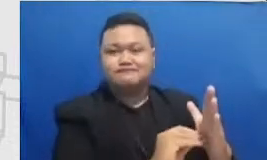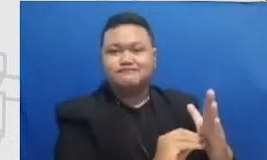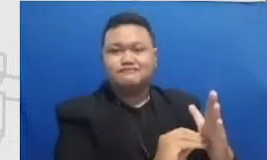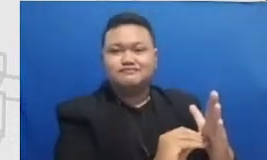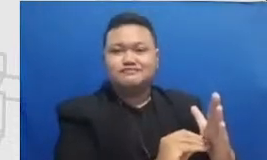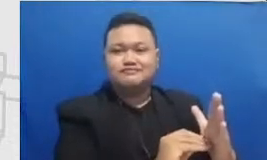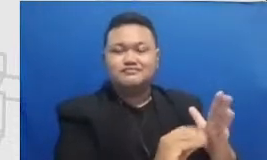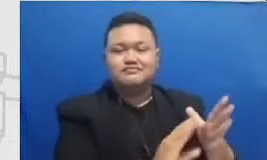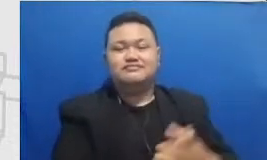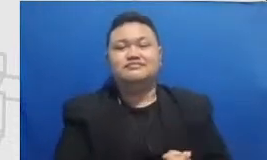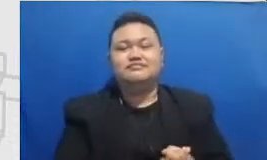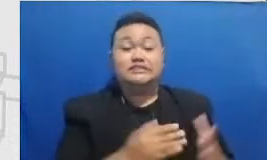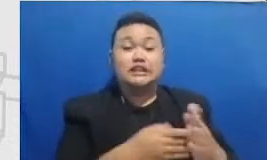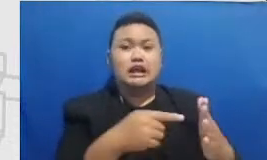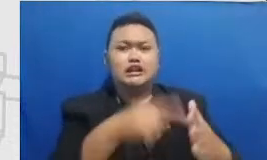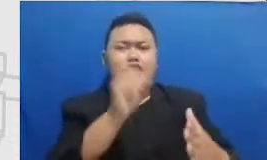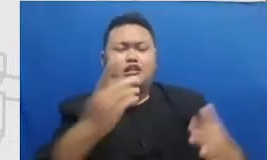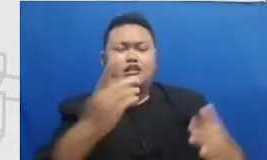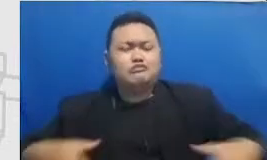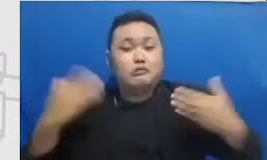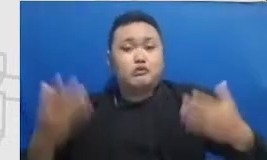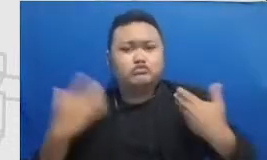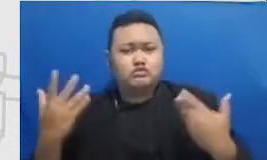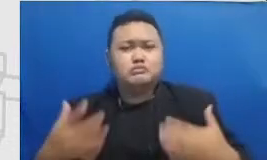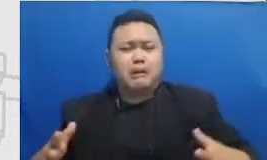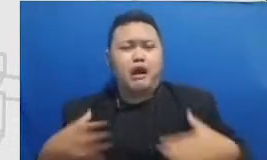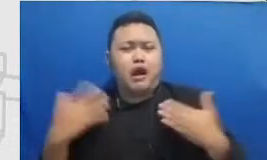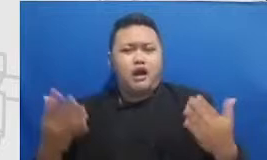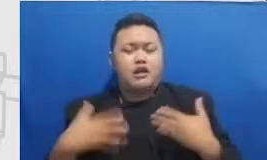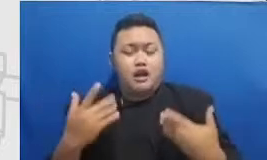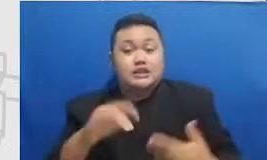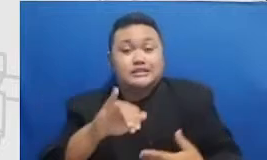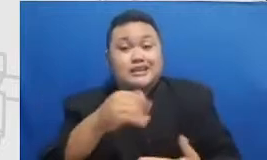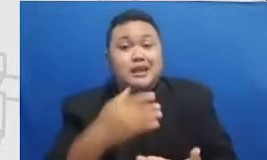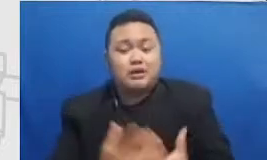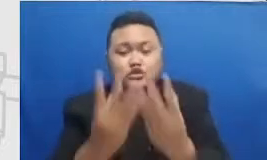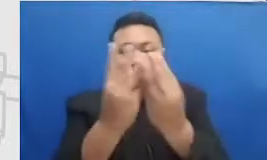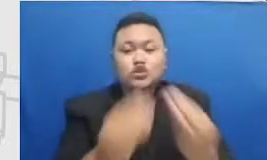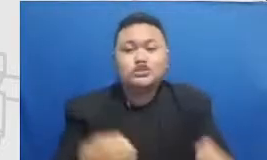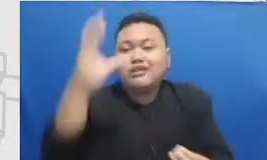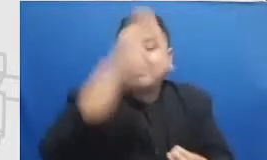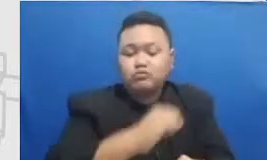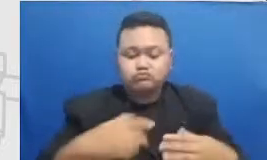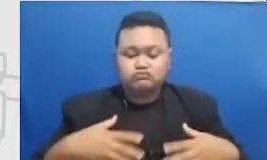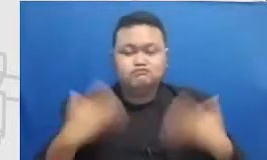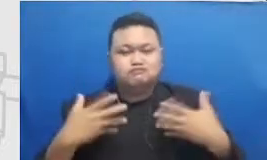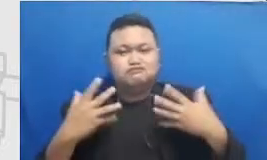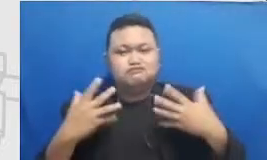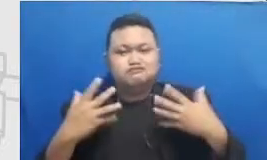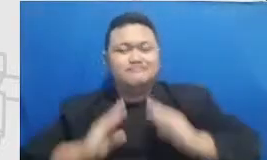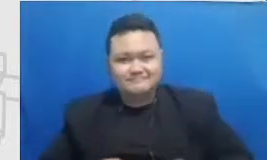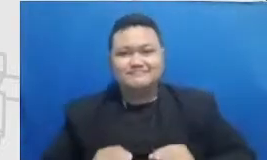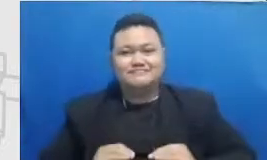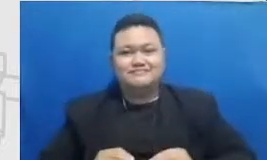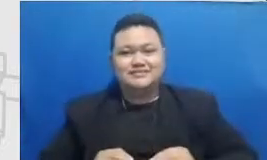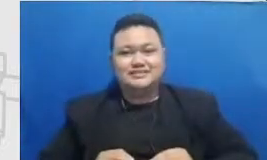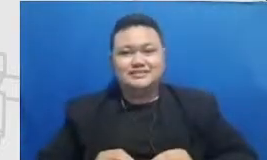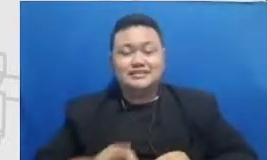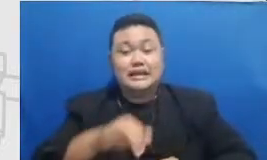koefisiensi disitulah Bapak butuh Bapak dan Ibu butuh dukungan moral butuh dukungan yang